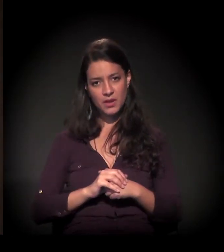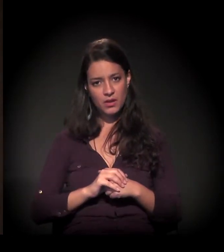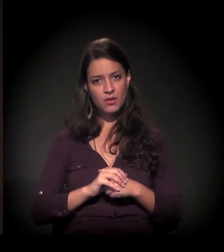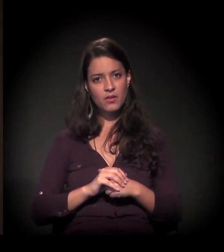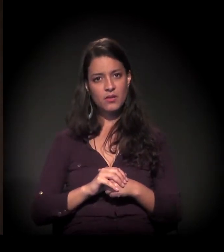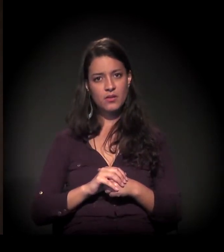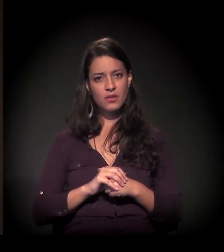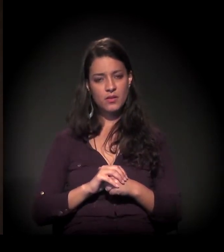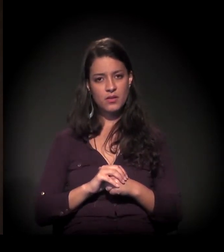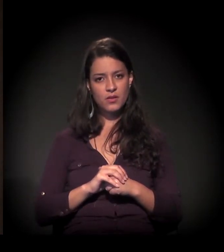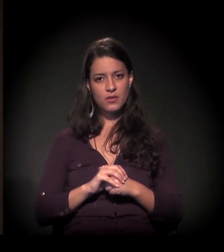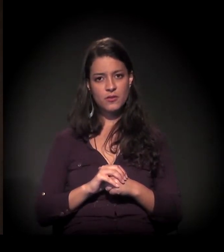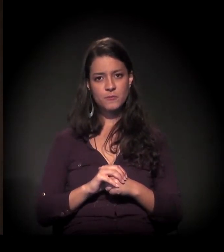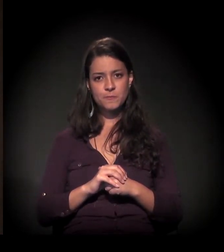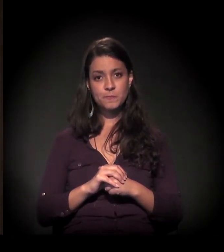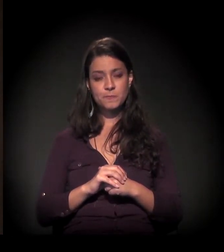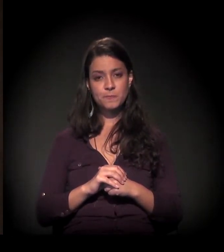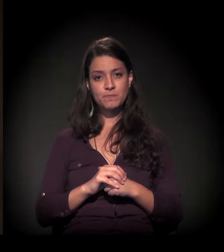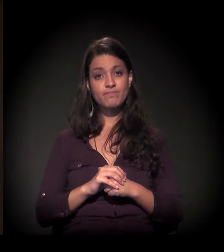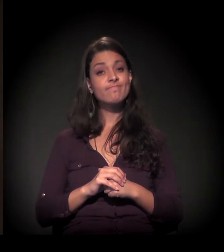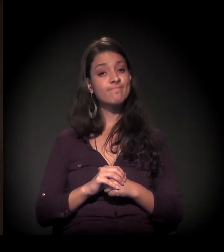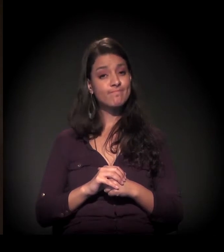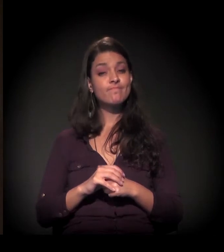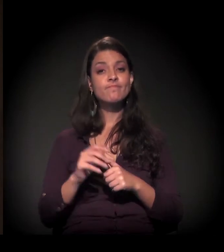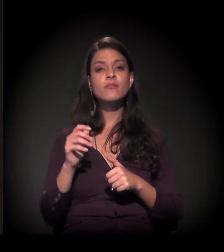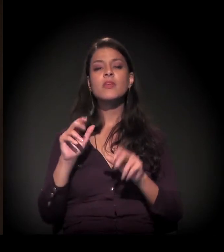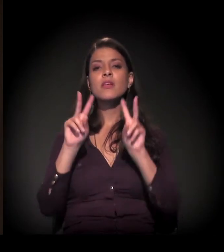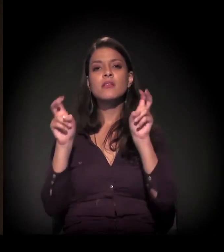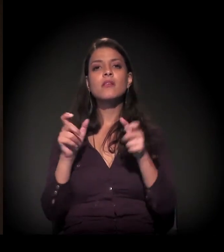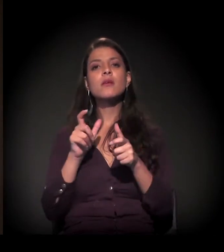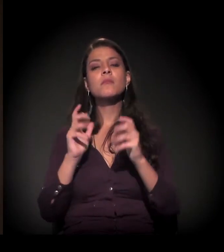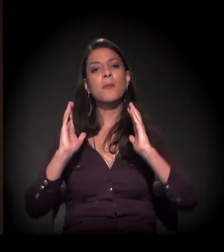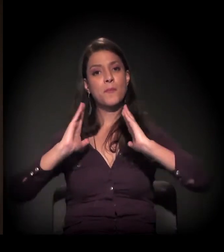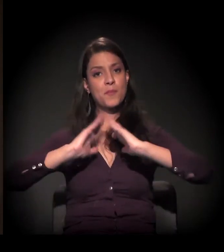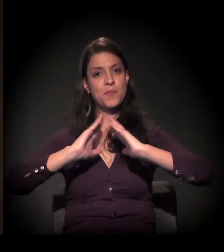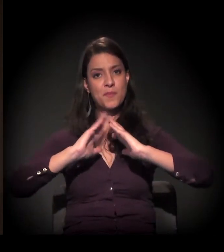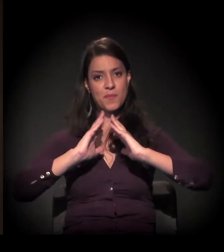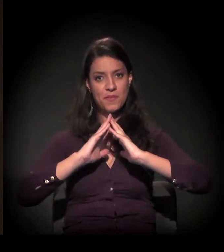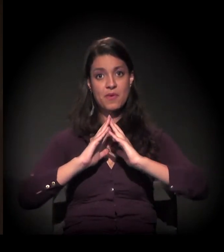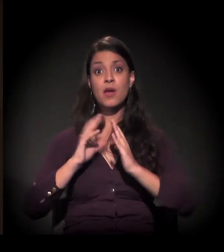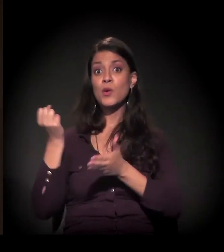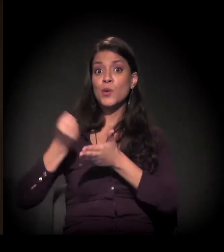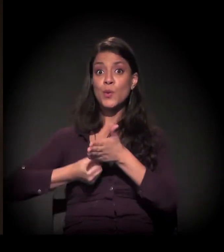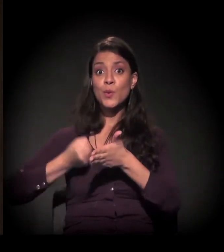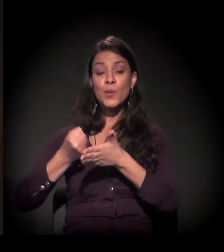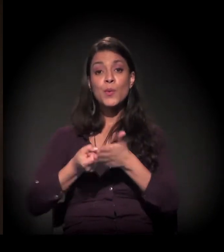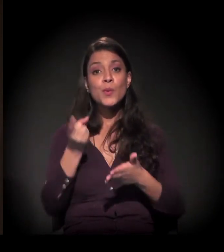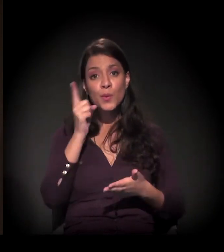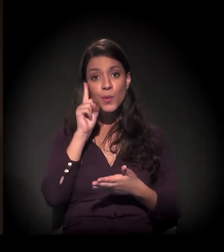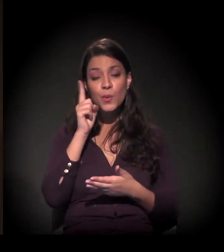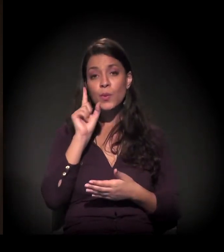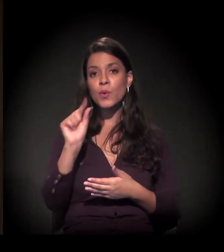A gente pode dizer que a moradia a gente sempre fala na nossa luta no dia a dia –